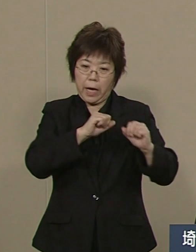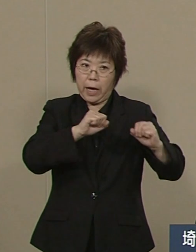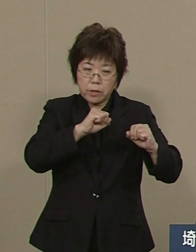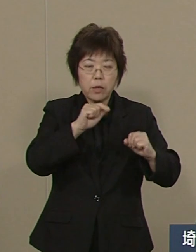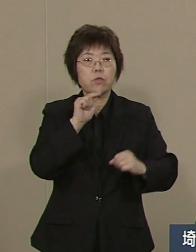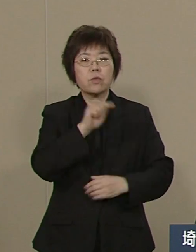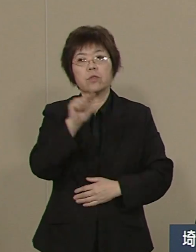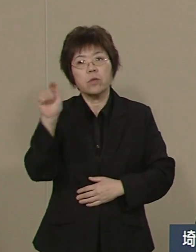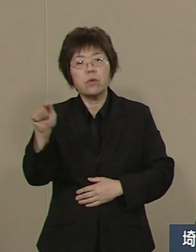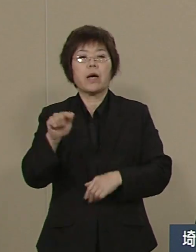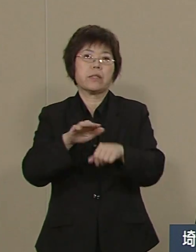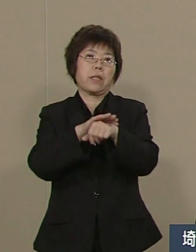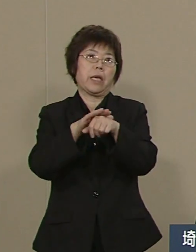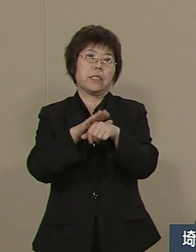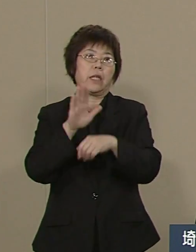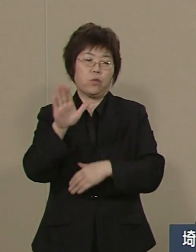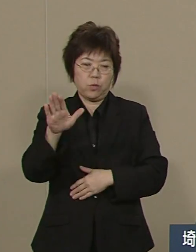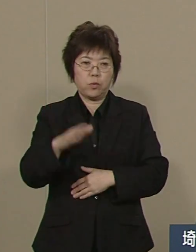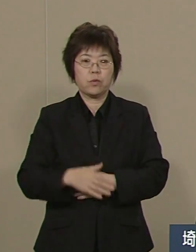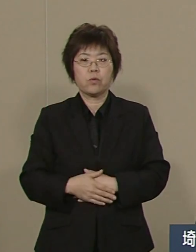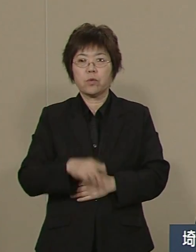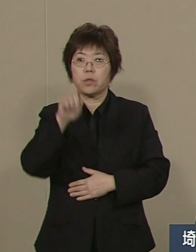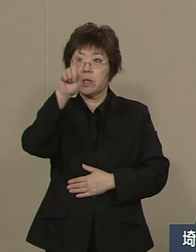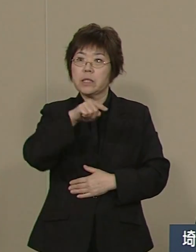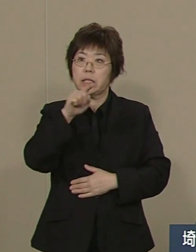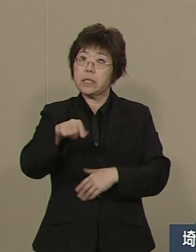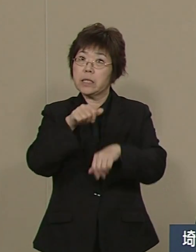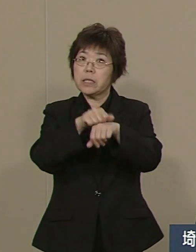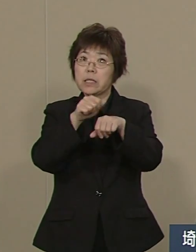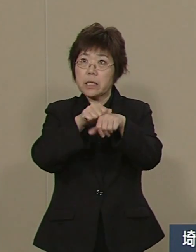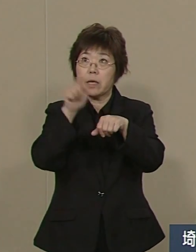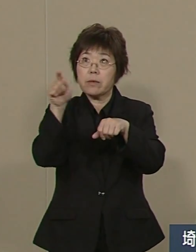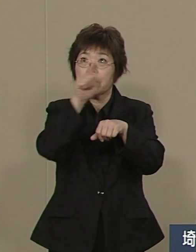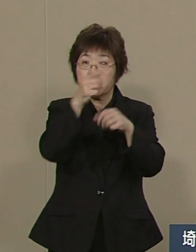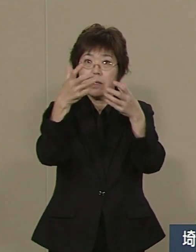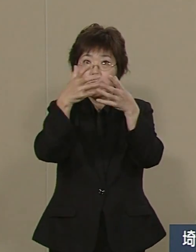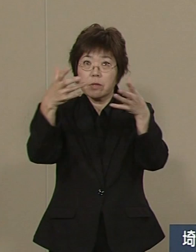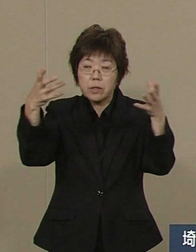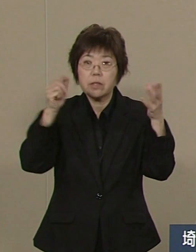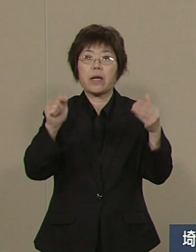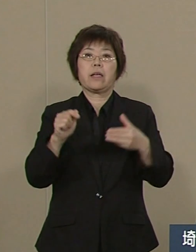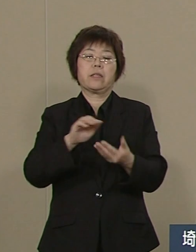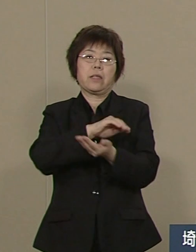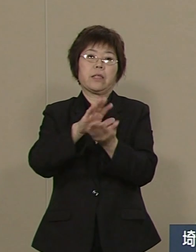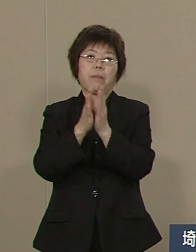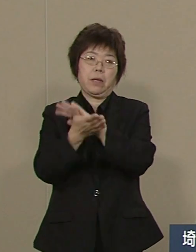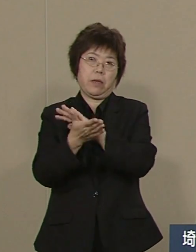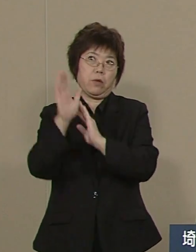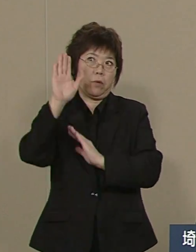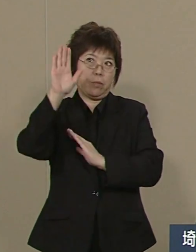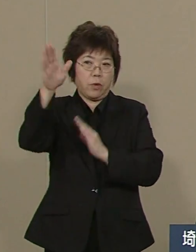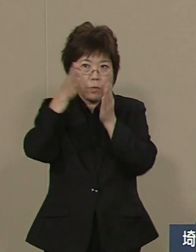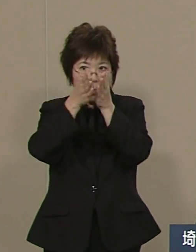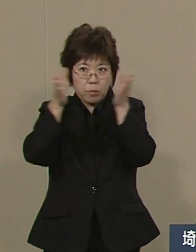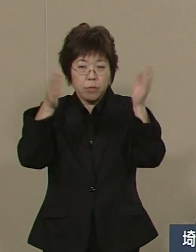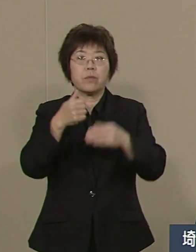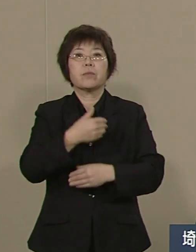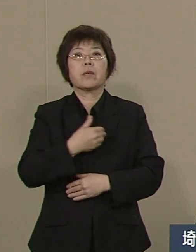この人材を最大限に発揮する事で 埼玉県の未来はそこに開けます